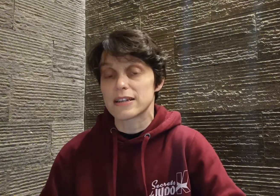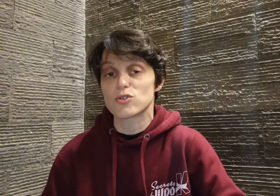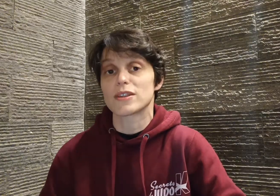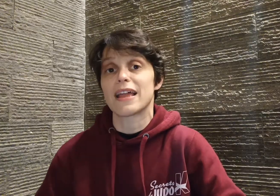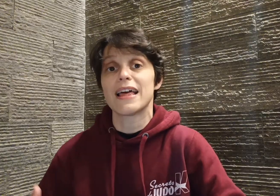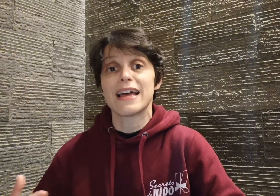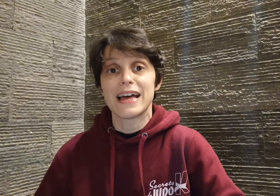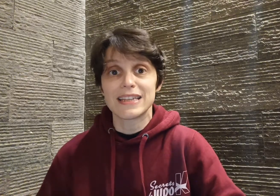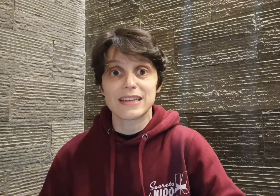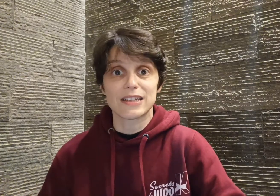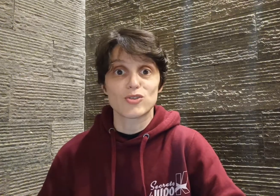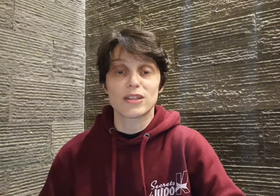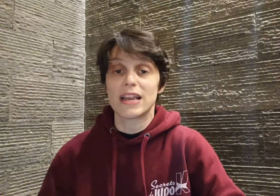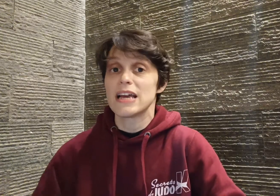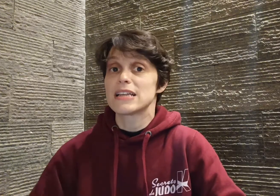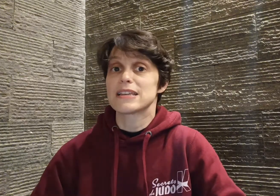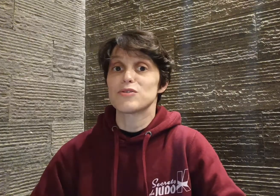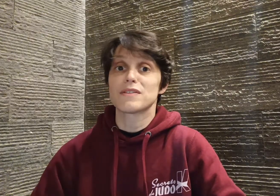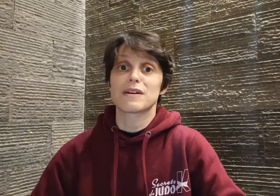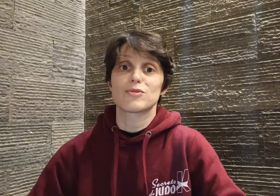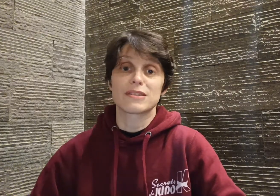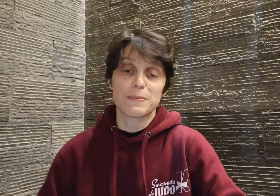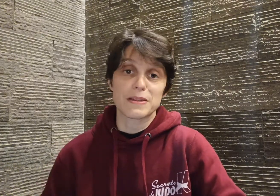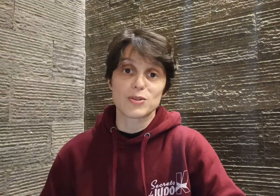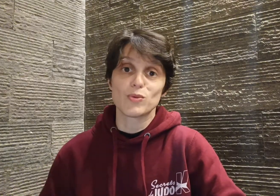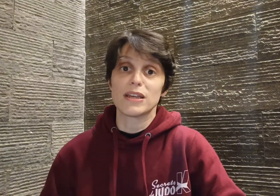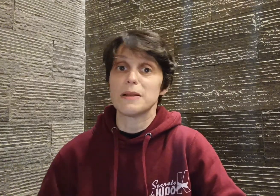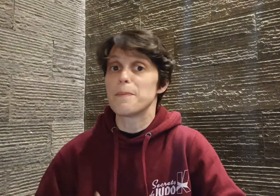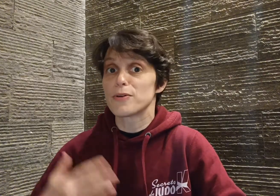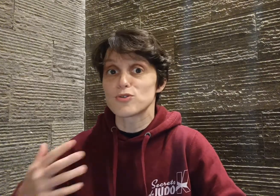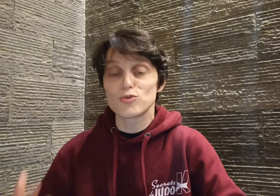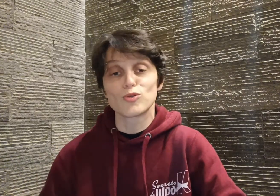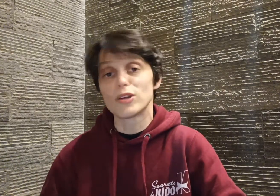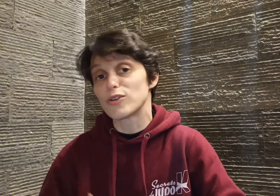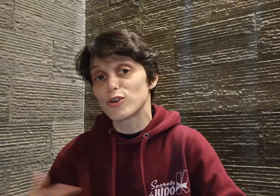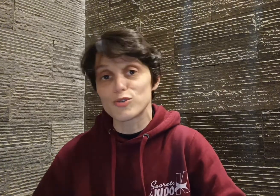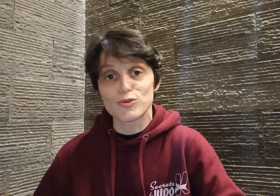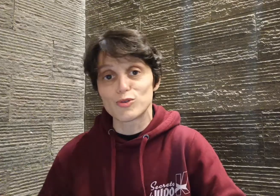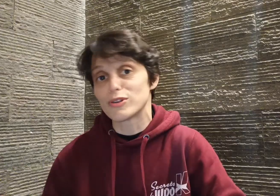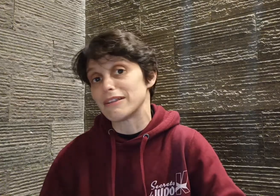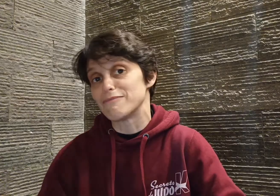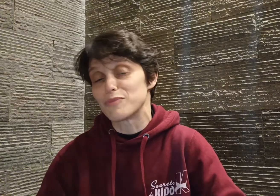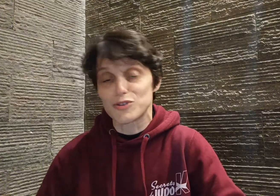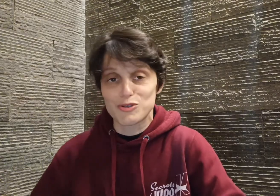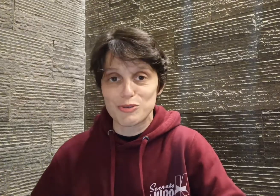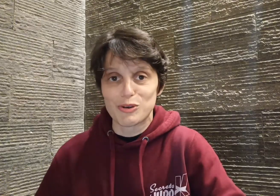interrégional... Ça devient vraiment sa passion, il pense judo, il dort judo, il mange judo,